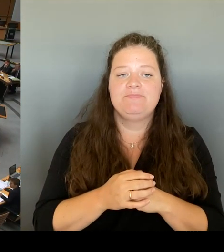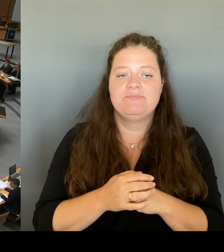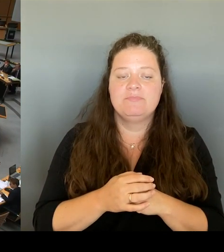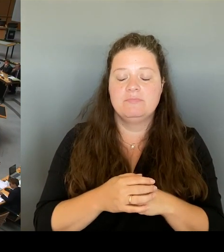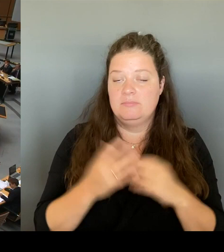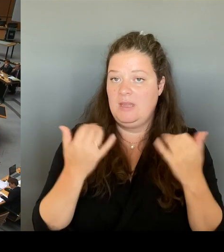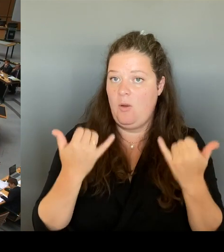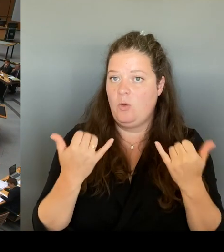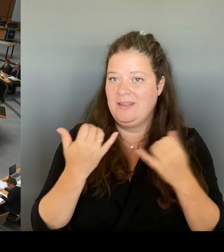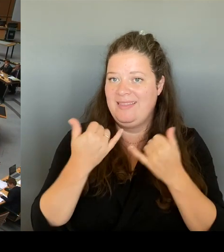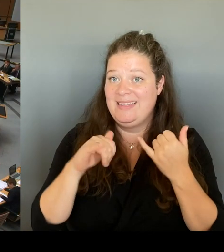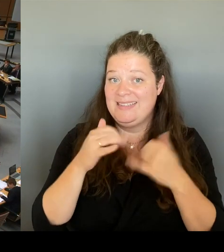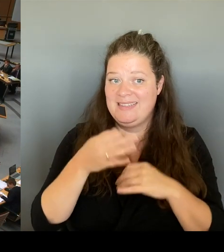für die Fraktion Bündnis 90/ Die Grünen.(Rednerwechsel)